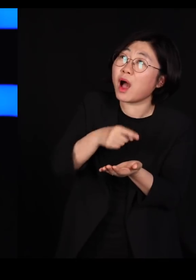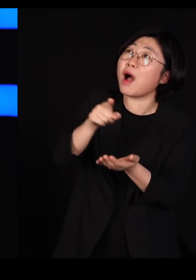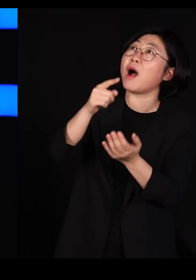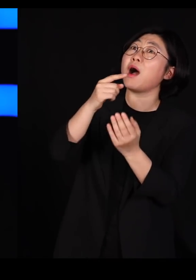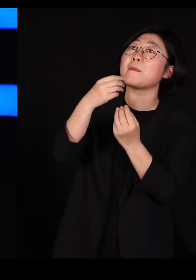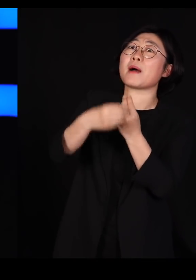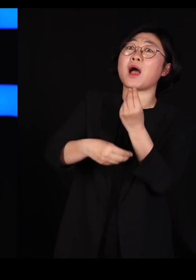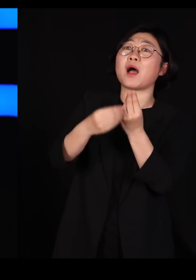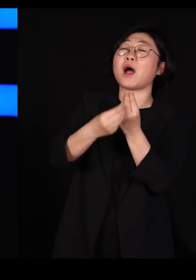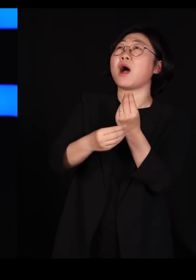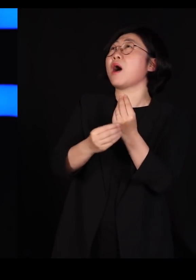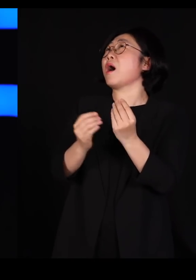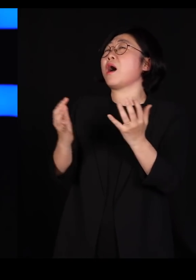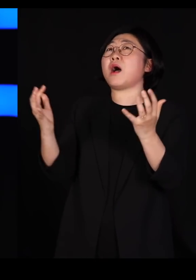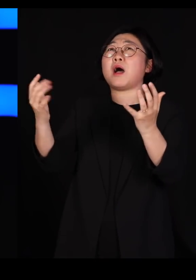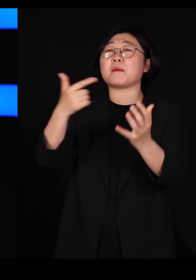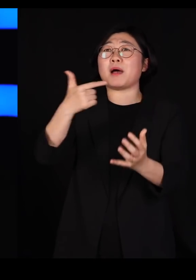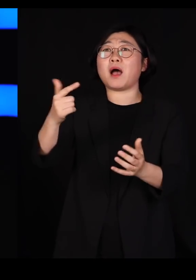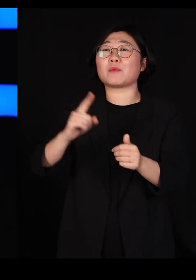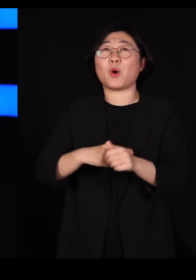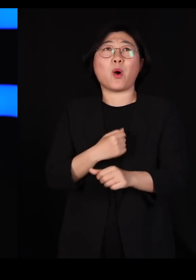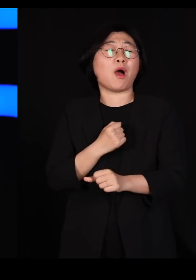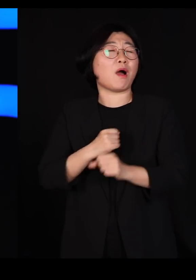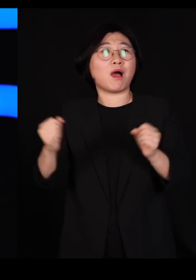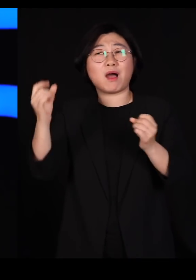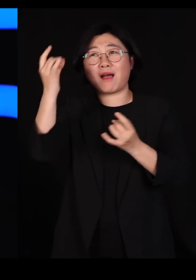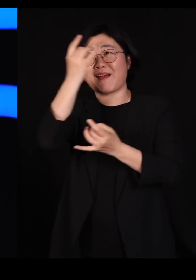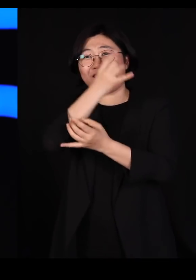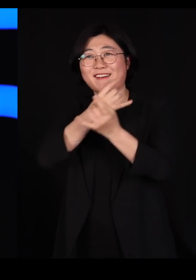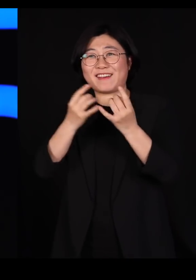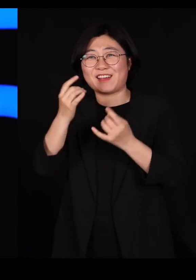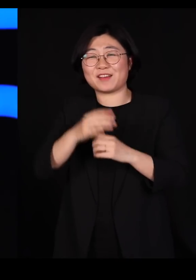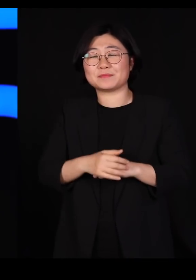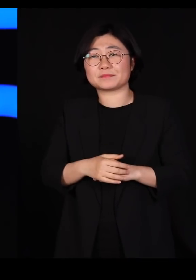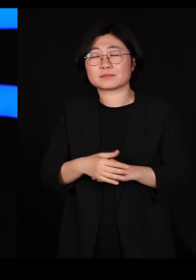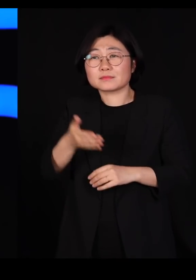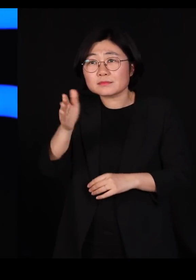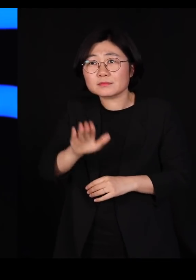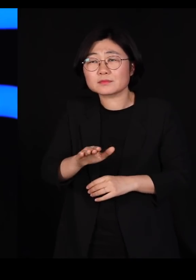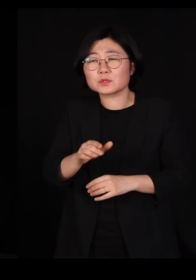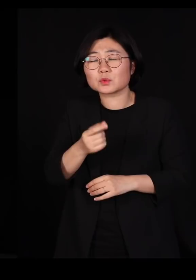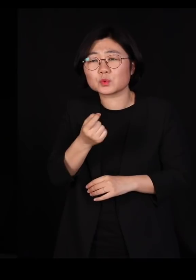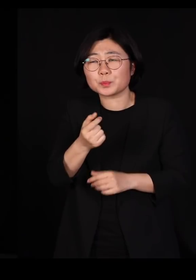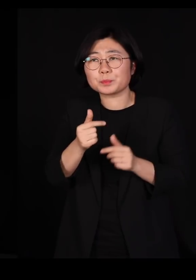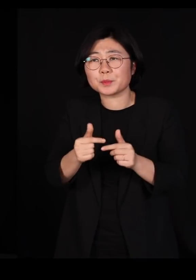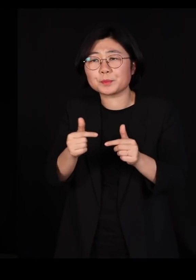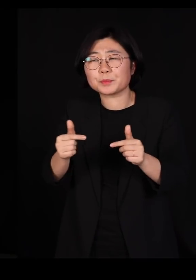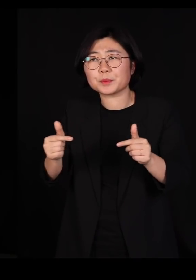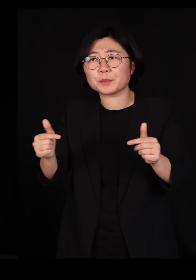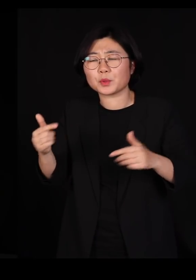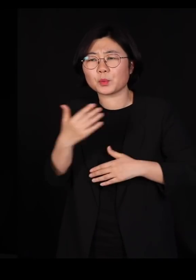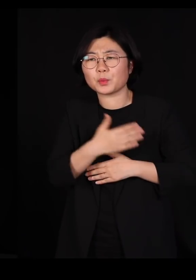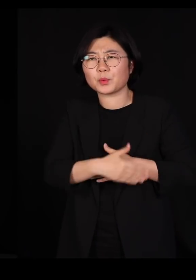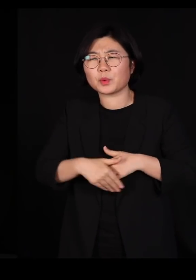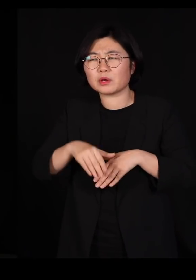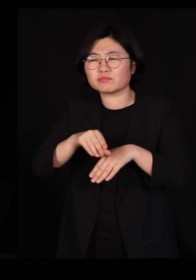어떻게 할지, 감당이 안됩니다 그런데 조금 있다 보면 몸이 축축해집니다